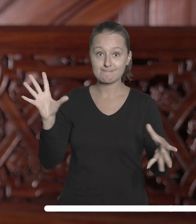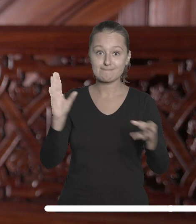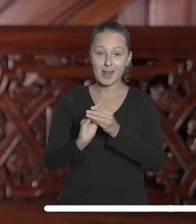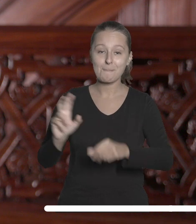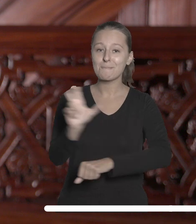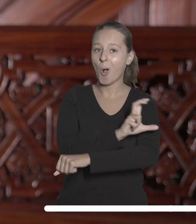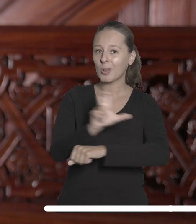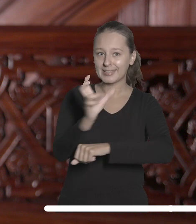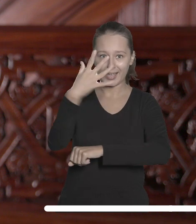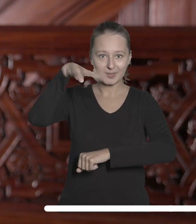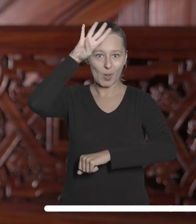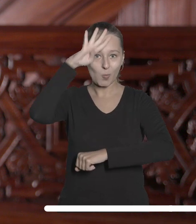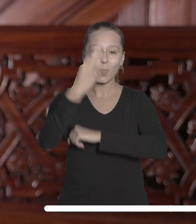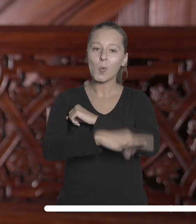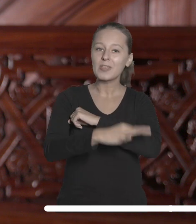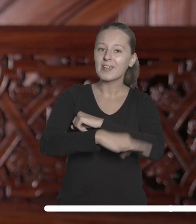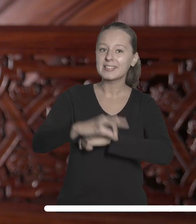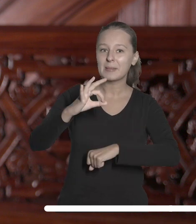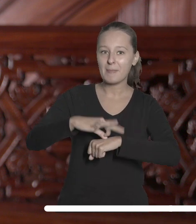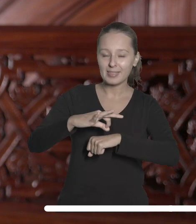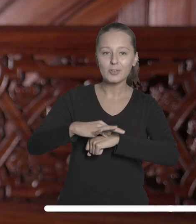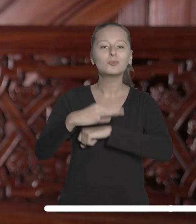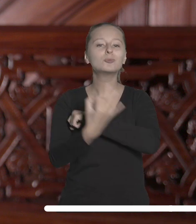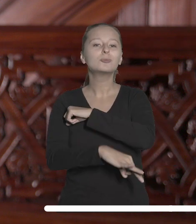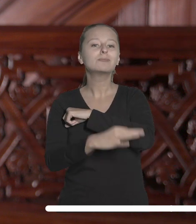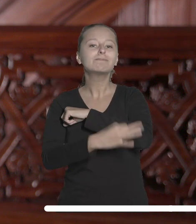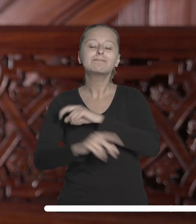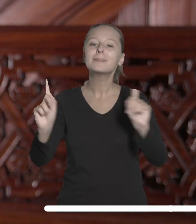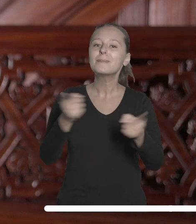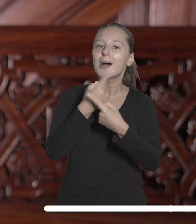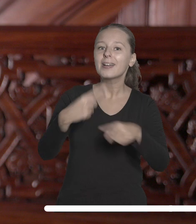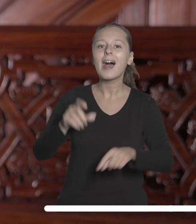Politechniką Łódzką, Uniwersytetem Medycznym, Akademią Muzyczną, Akademią